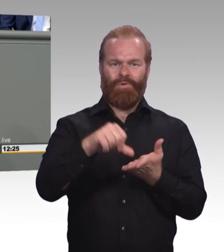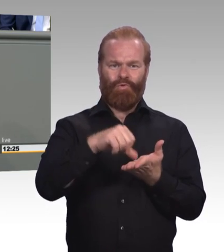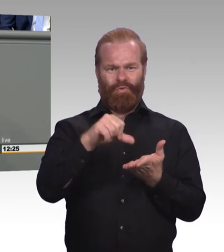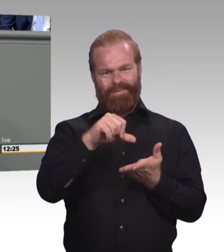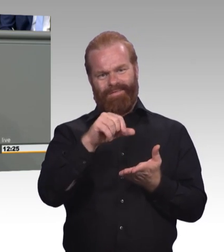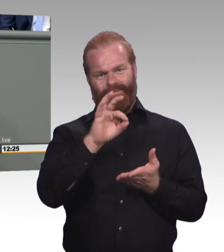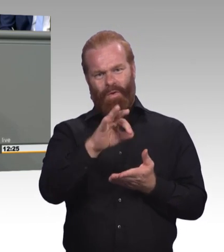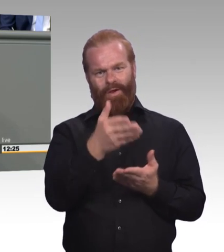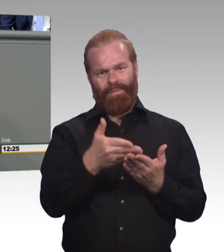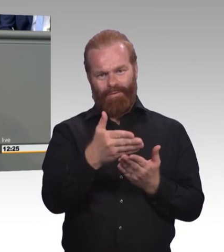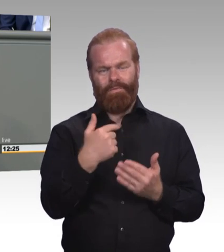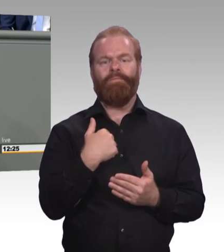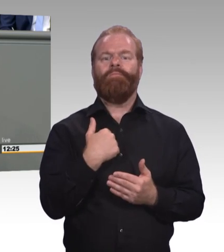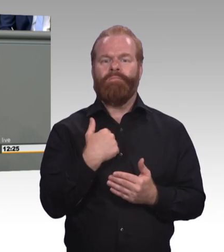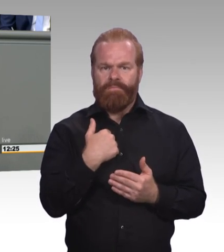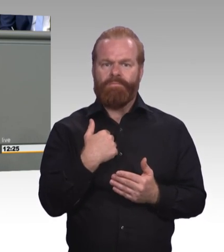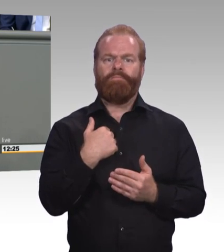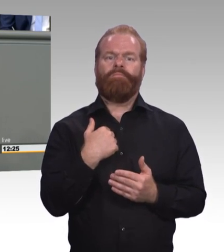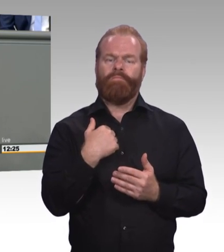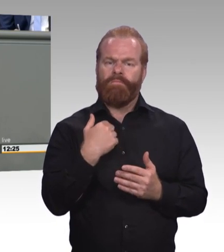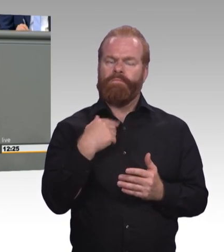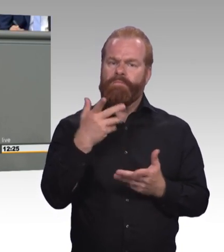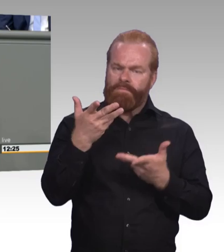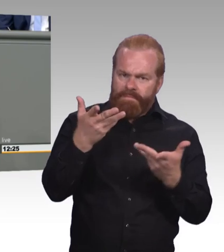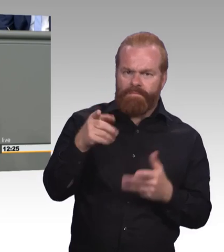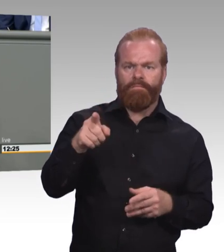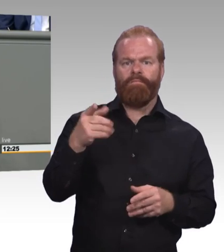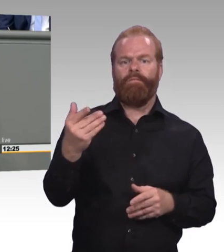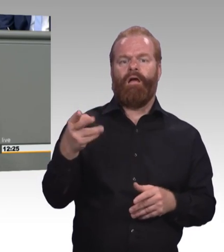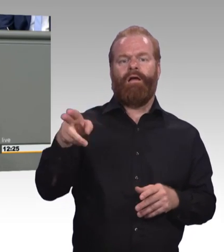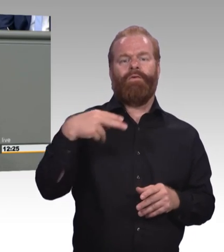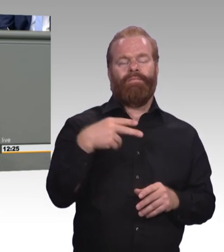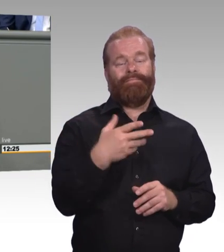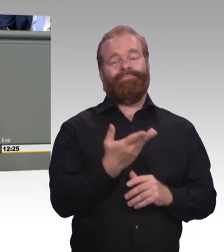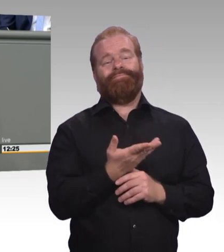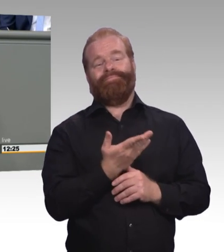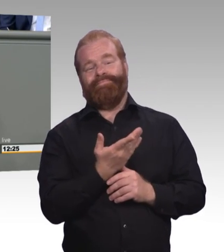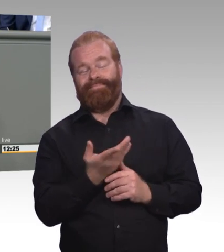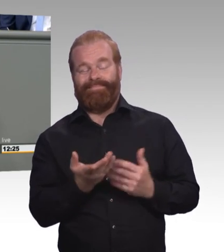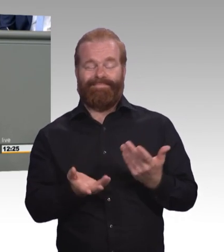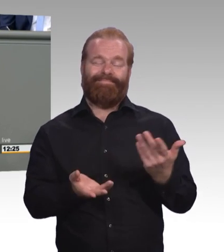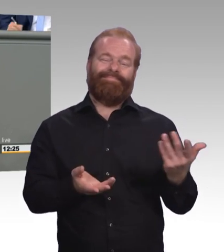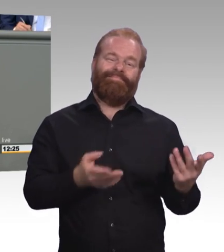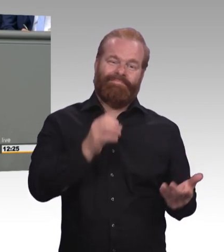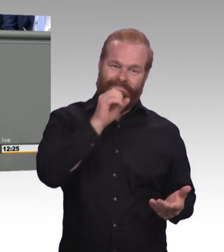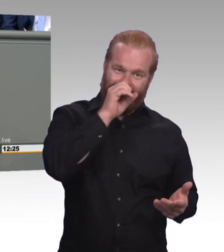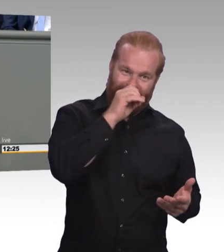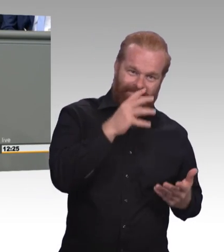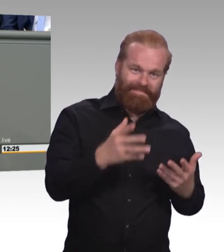weil es da nämlich kaum noch Betriebe gibt, die überhaupt noch unter der angesetzten Grenze bezahlen. Warum? Weil sie nämlich sonst überhaupt gar keine Lehrlinge